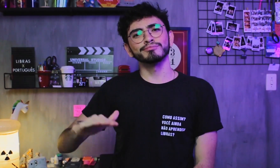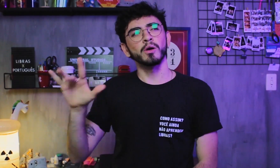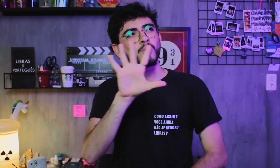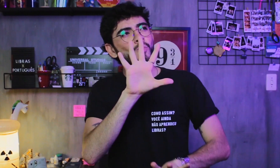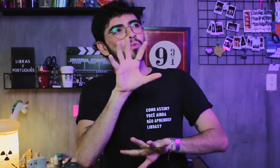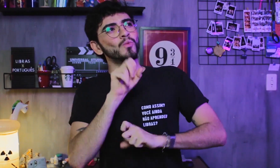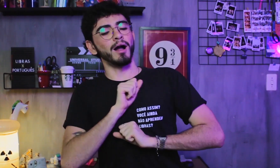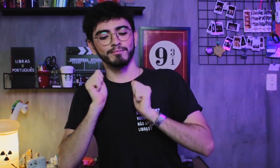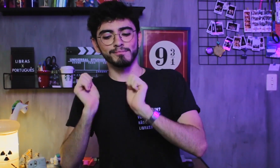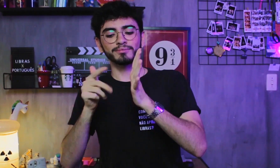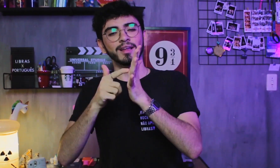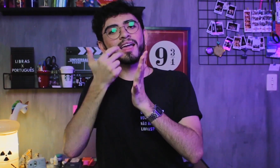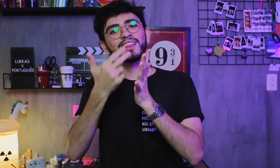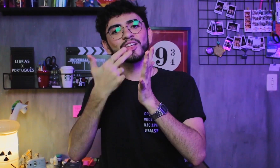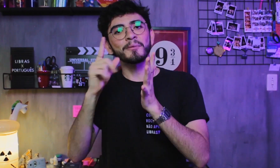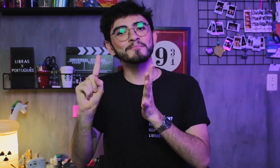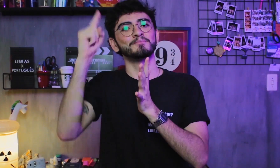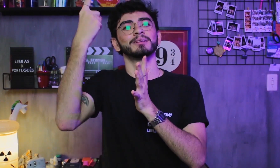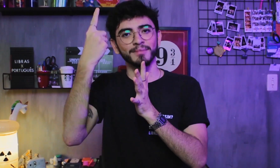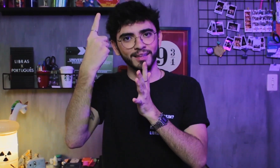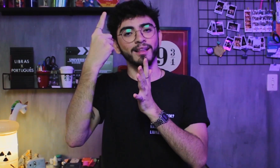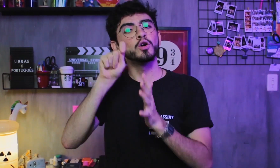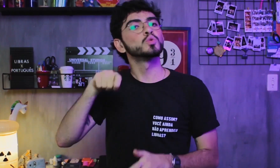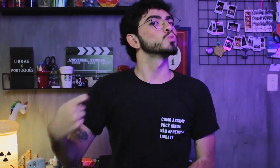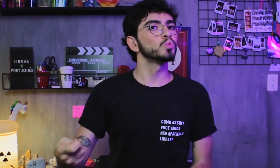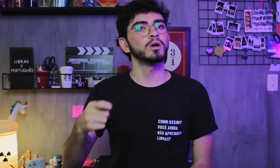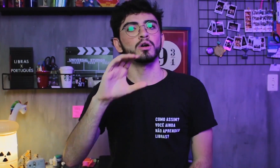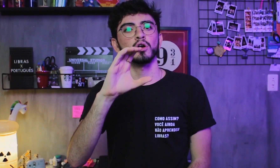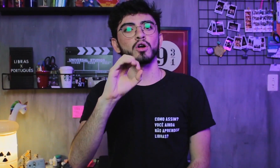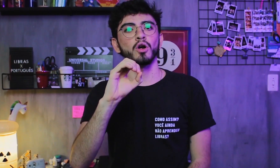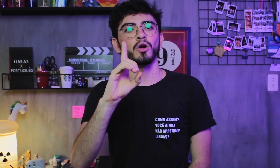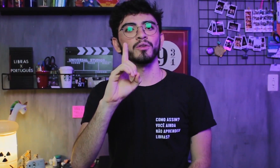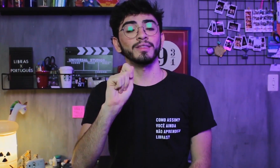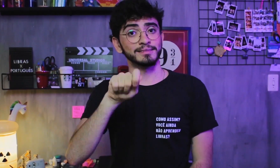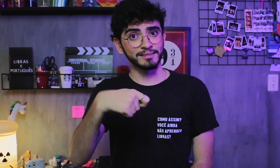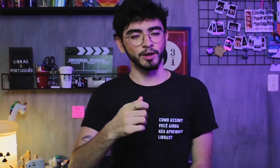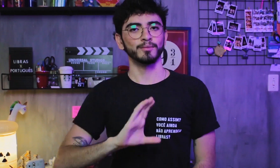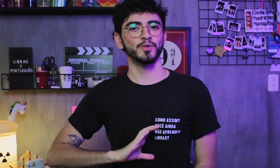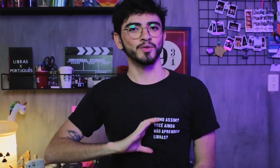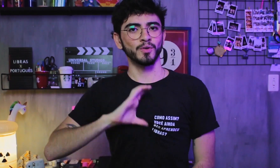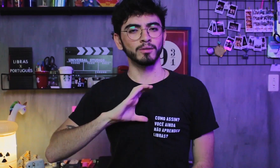e eles aprendem a Libras como a primeira língua. Essas pessoas são chamadas de CODA’s, com este sinal